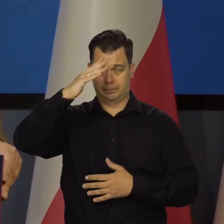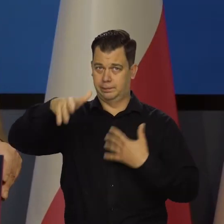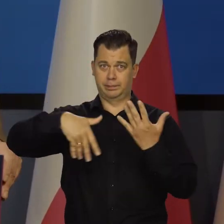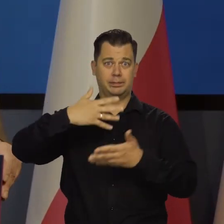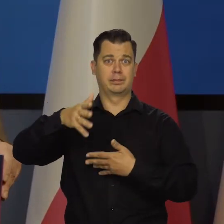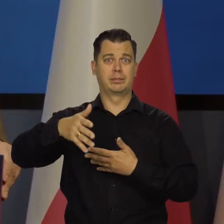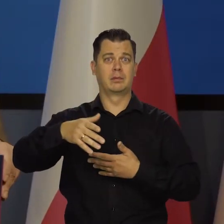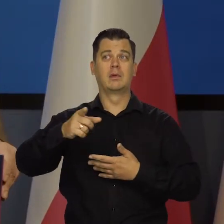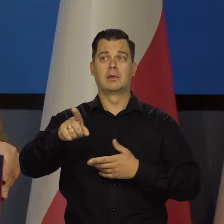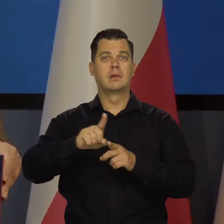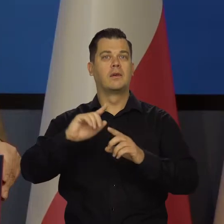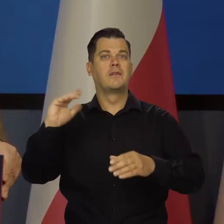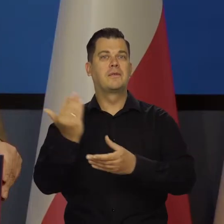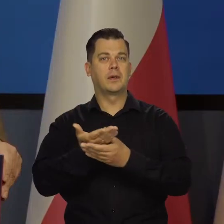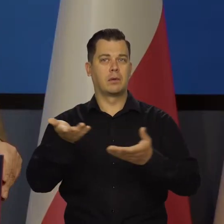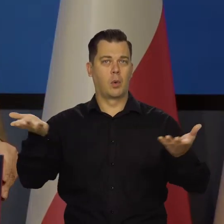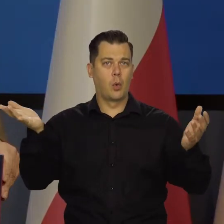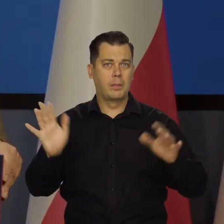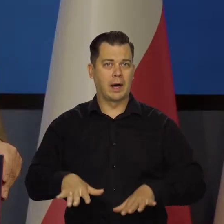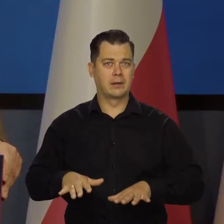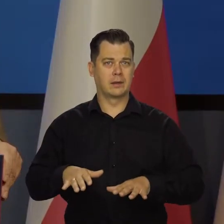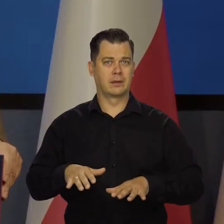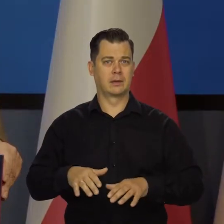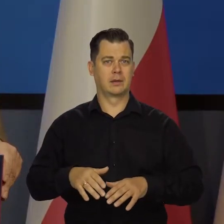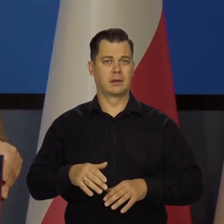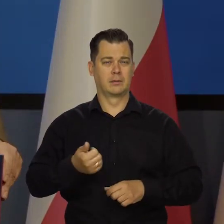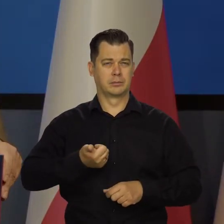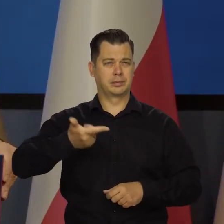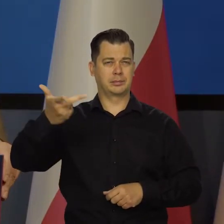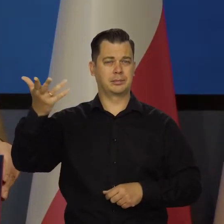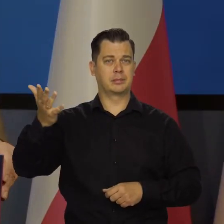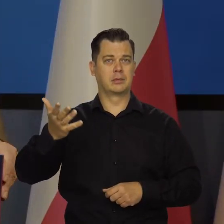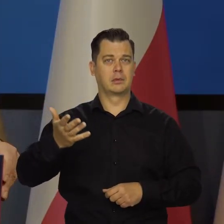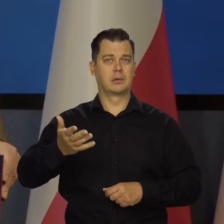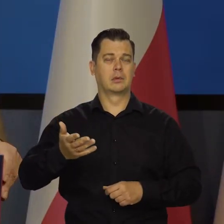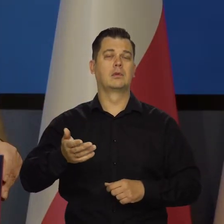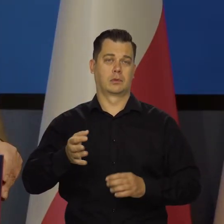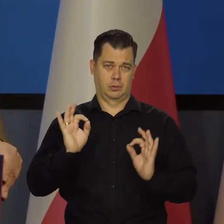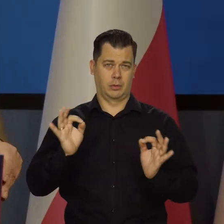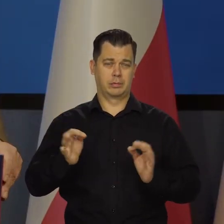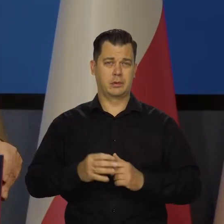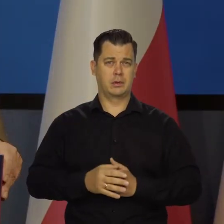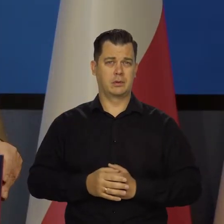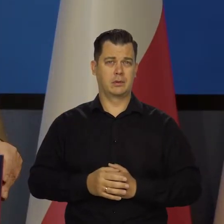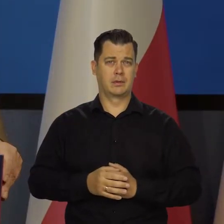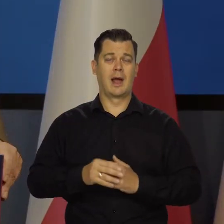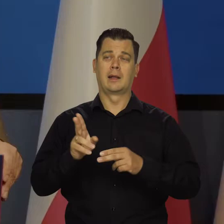Upadek wielu. Gałęzi przemysłu są tacy? Być może.